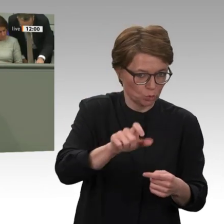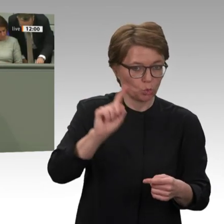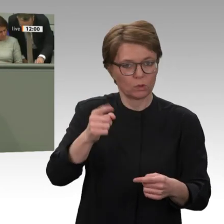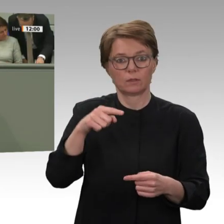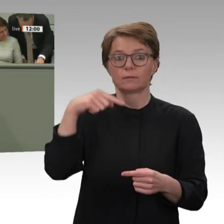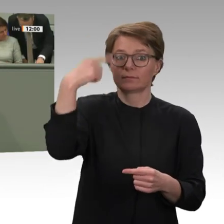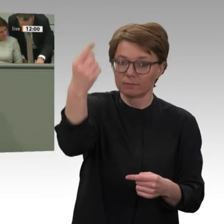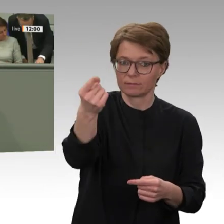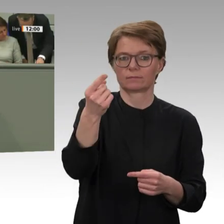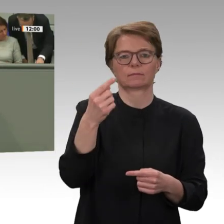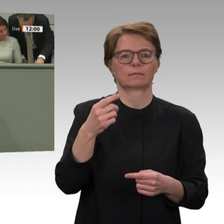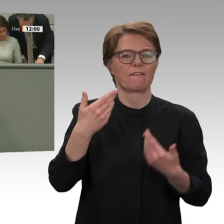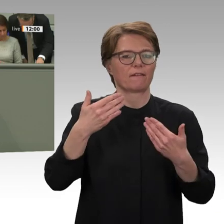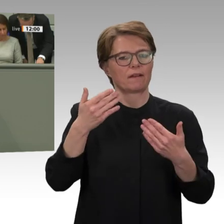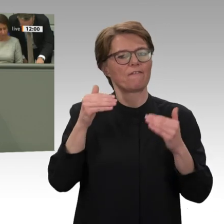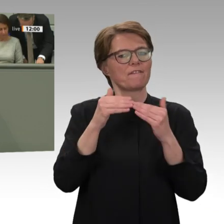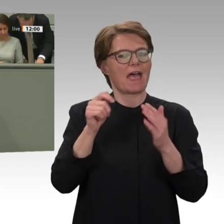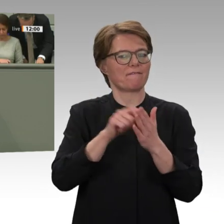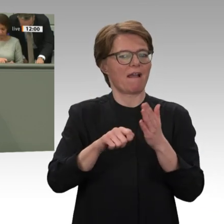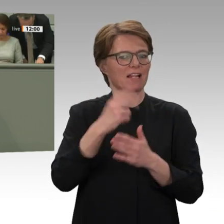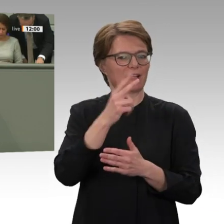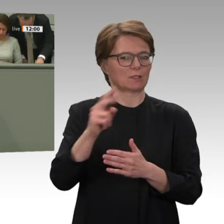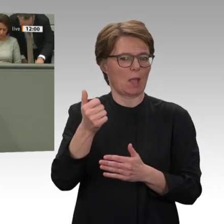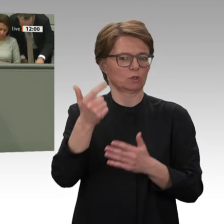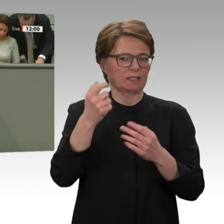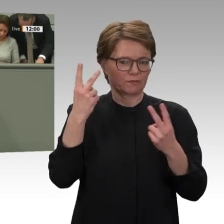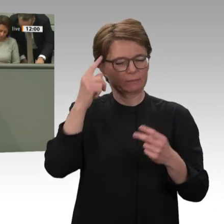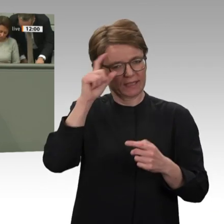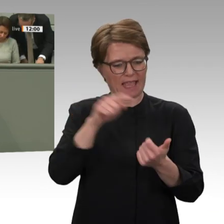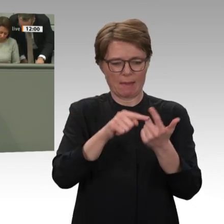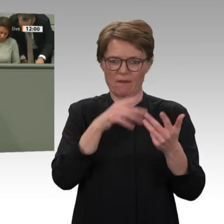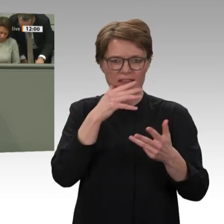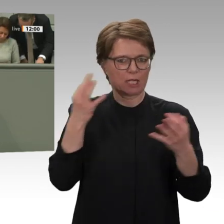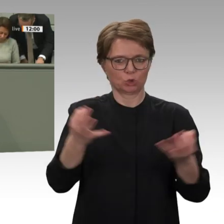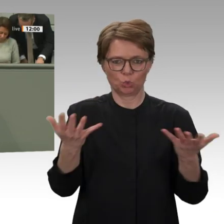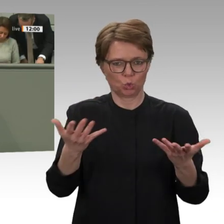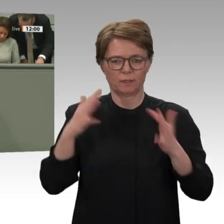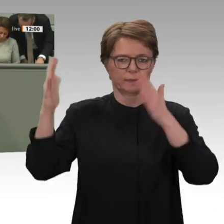Schluss sein mit der falschen Orientierung der bisherigen Politik der Europäischen